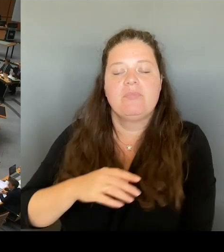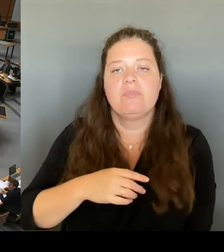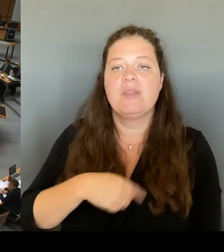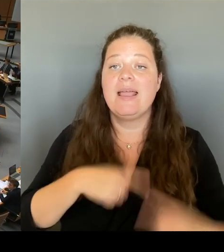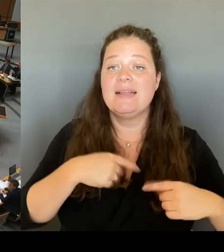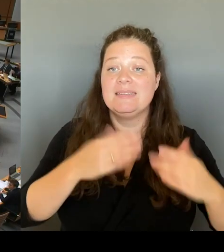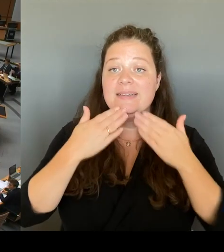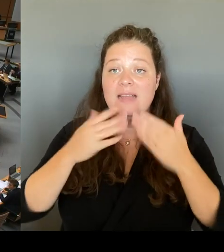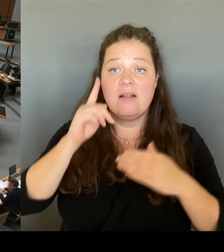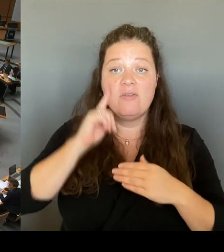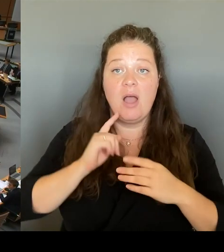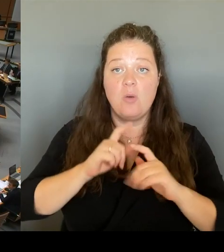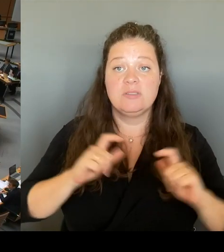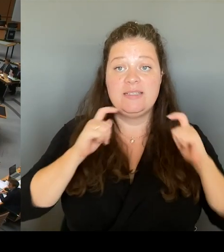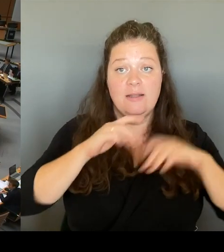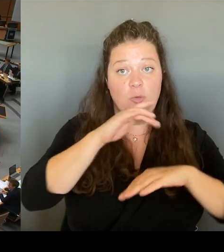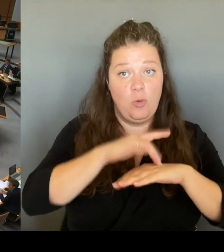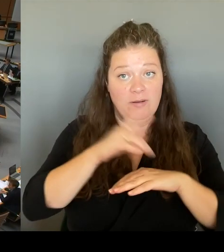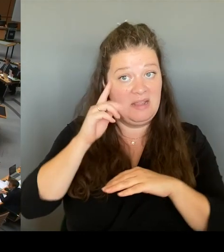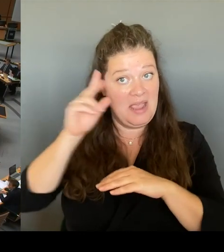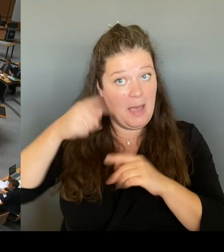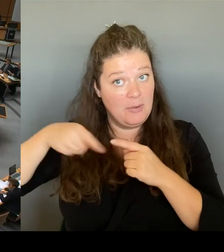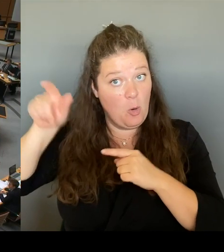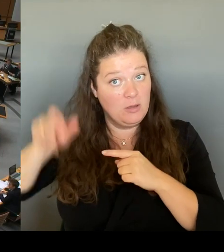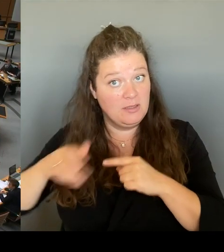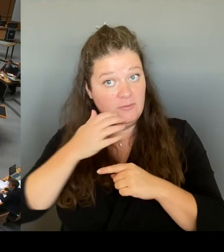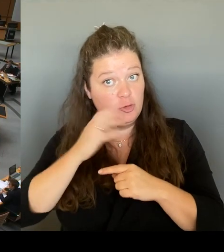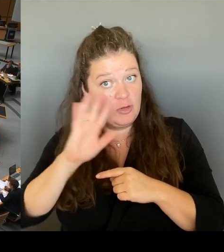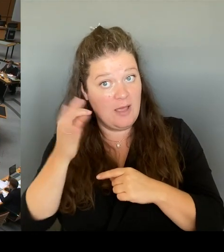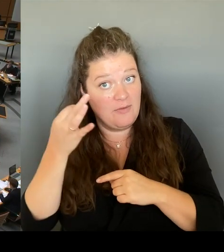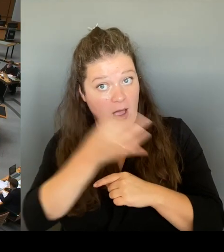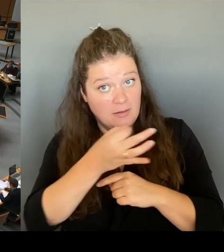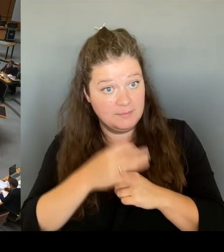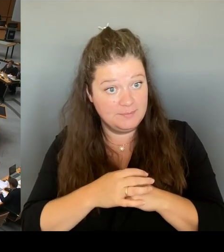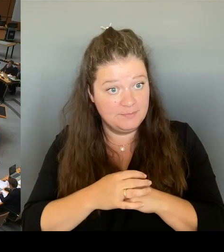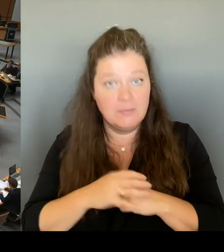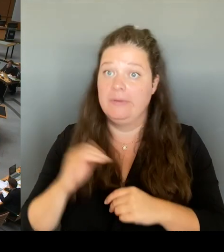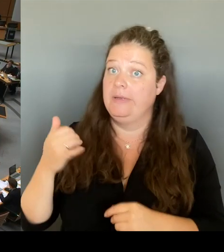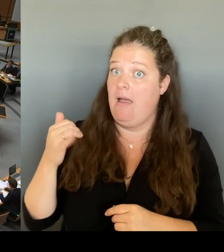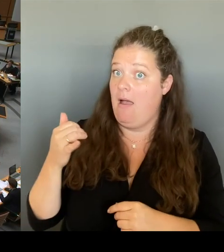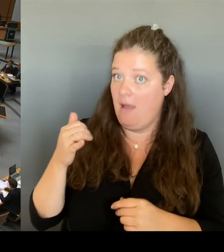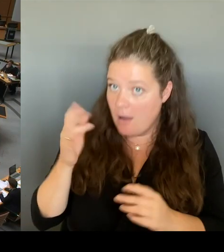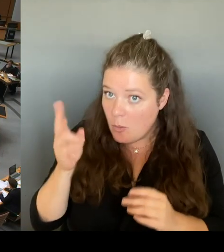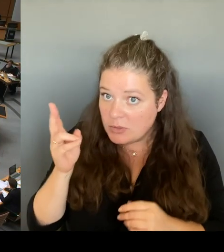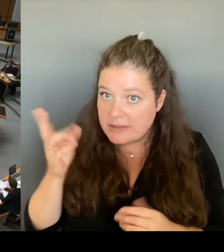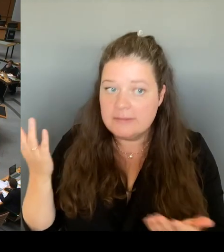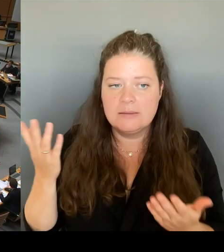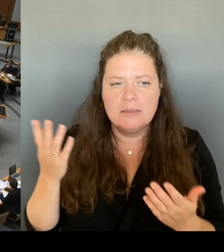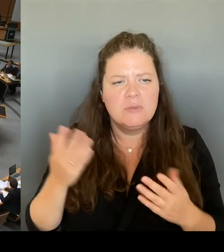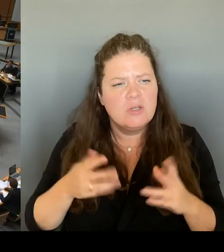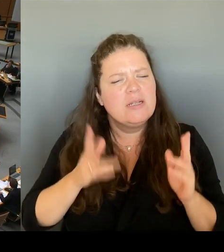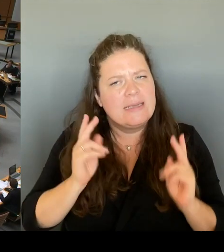Ja, also verstehe ich Sie dann richtig, dass Sie jetzt in dieser Sitzung sich nur austauschen werden